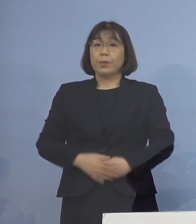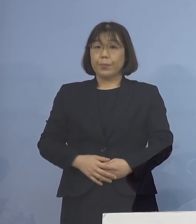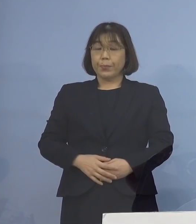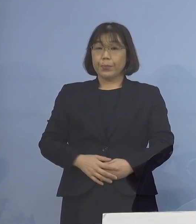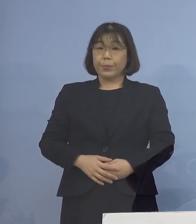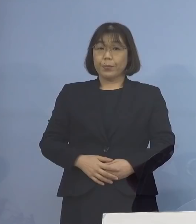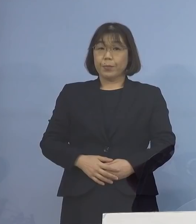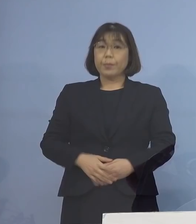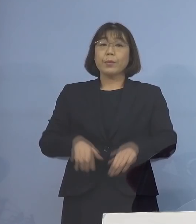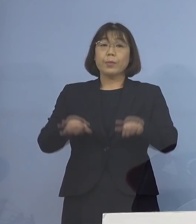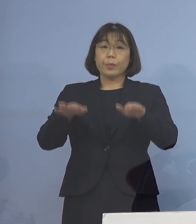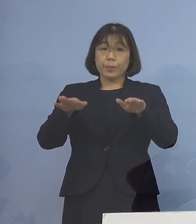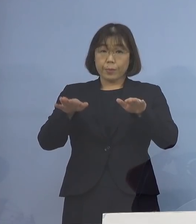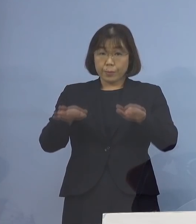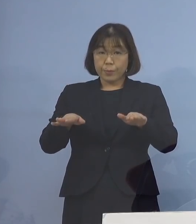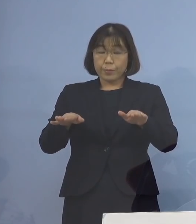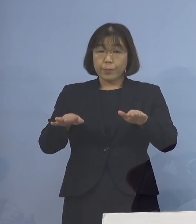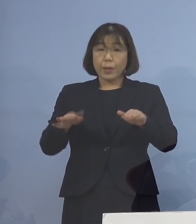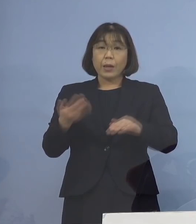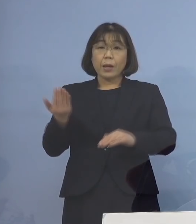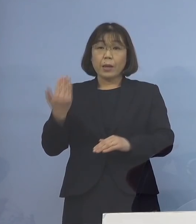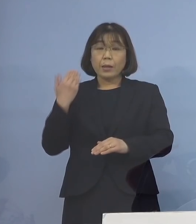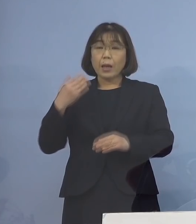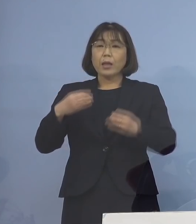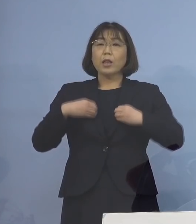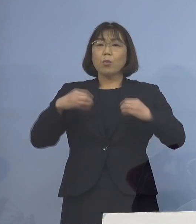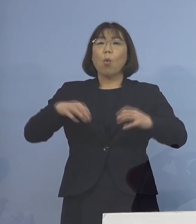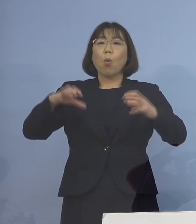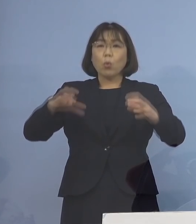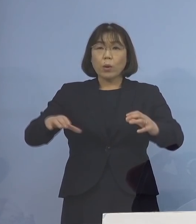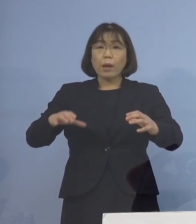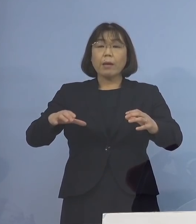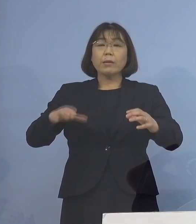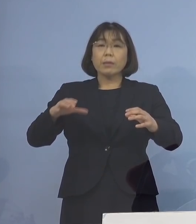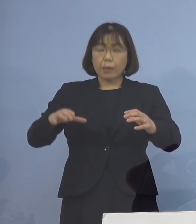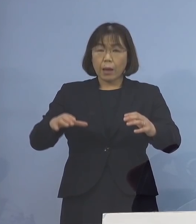今、先ほどもクラスター新たなもの 従来のクラスター